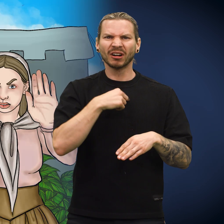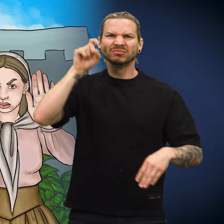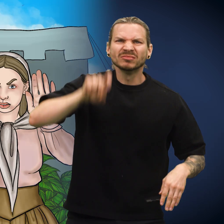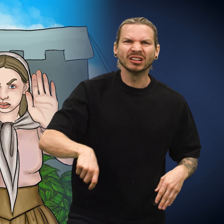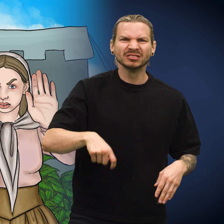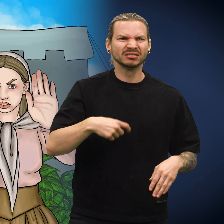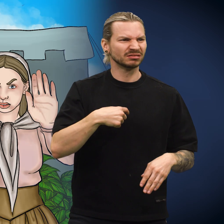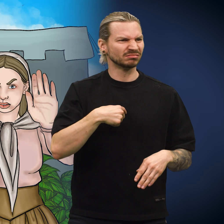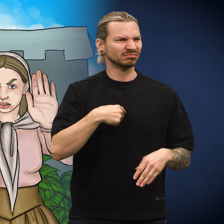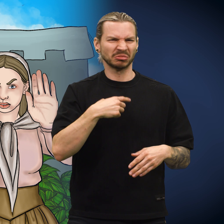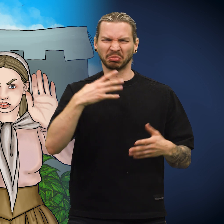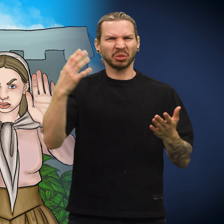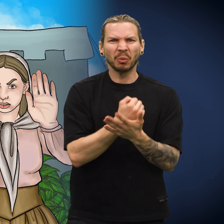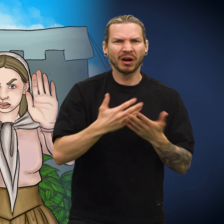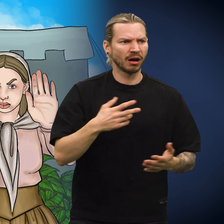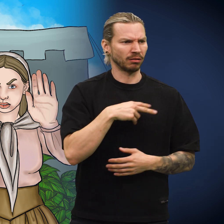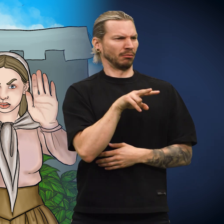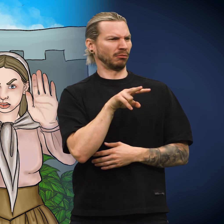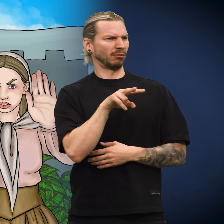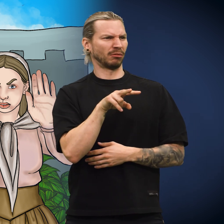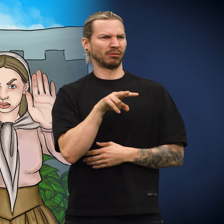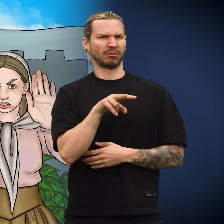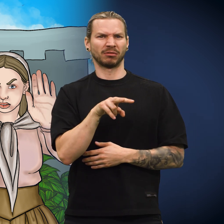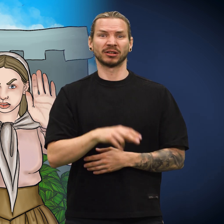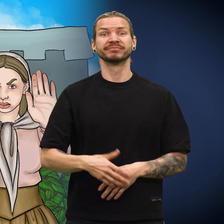«Hva? Er jeg falsk? Duger jeg ikke?»